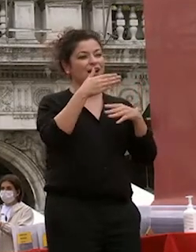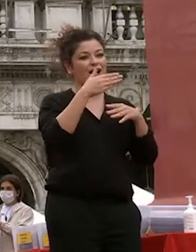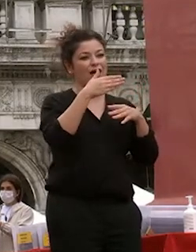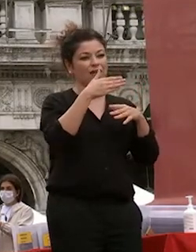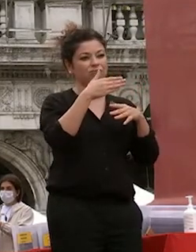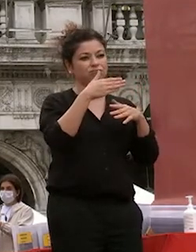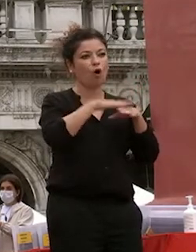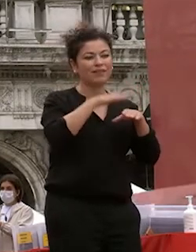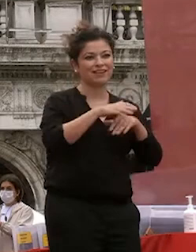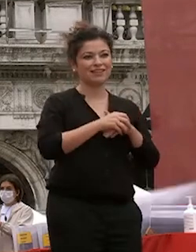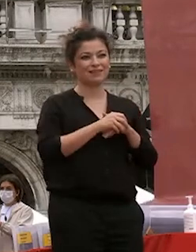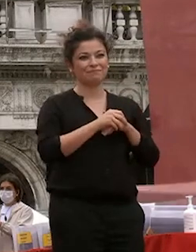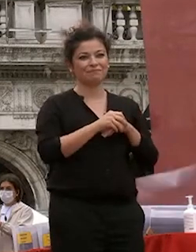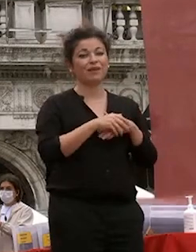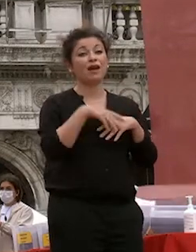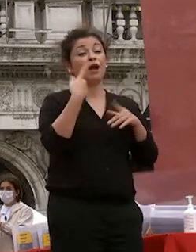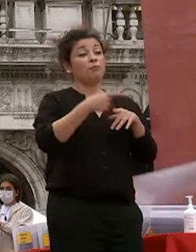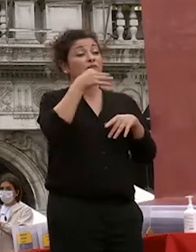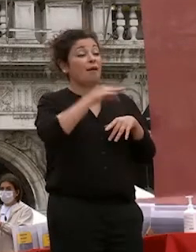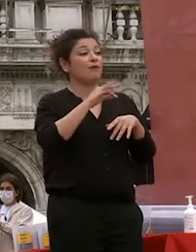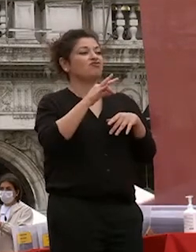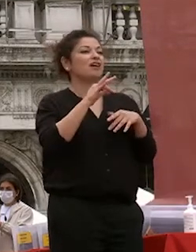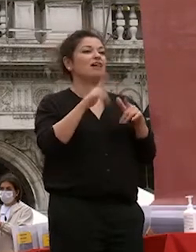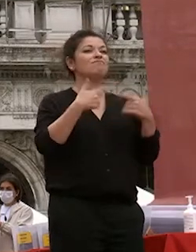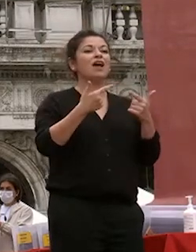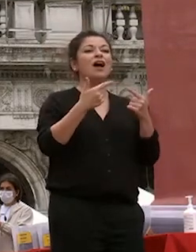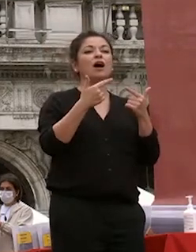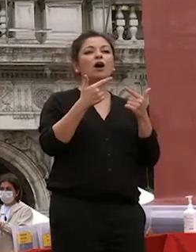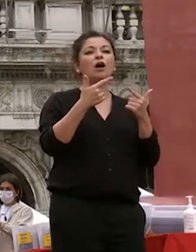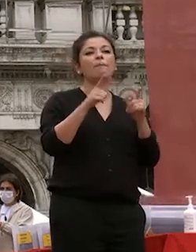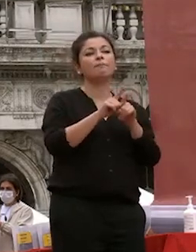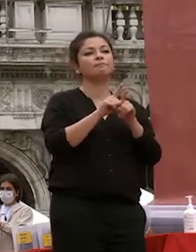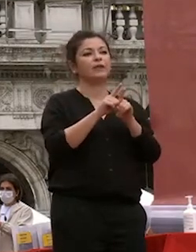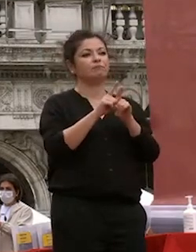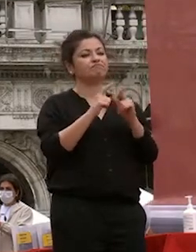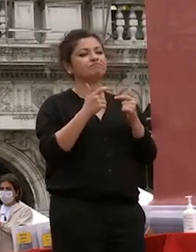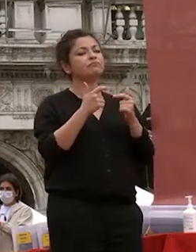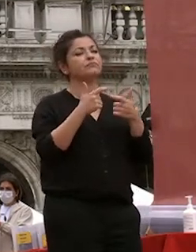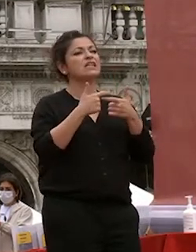ricercatori e per la capacità di sviluppare una comunità di sviluppo di